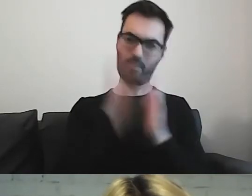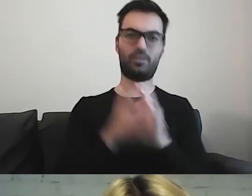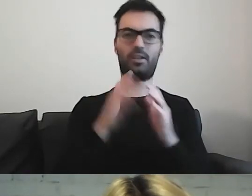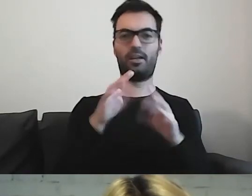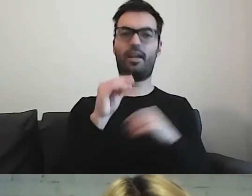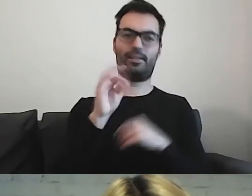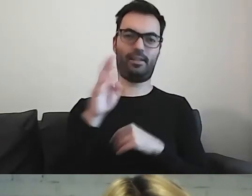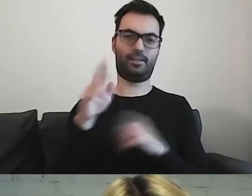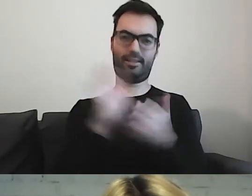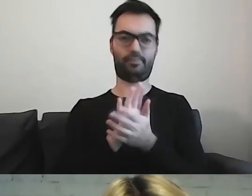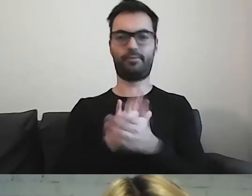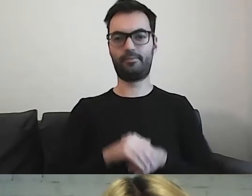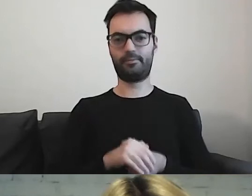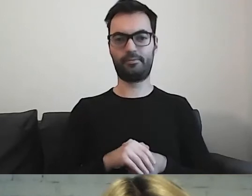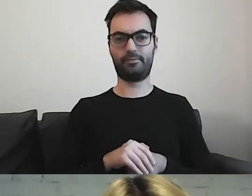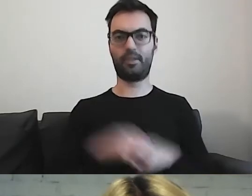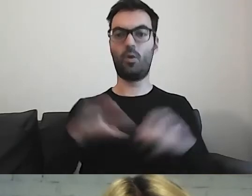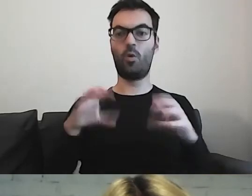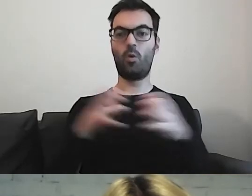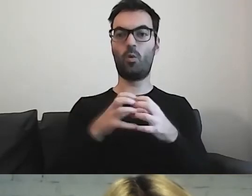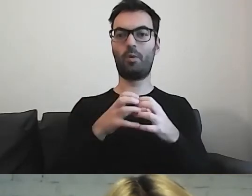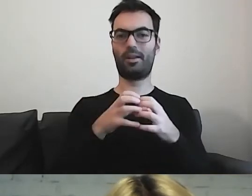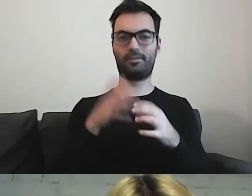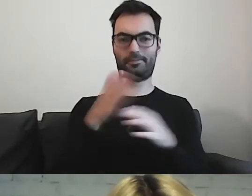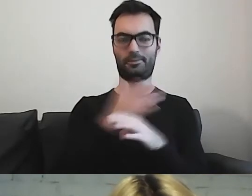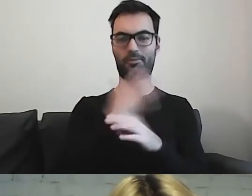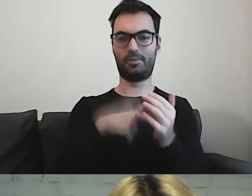Powiedziałam wcześniej o różnych potrzebach.